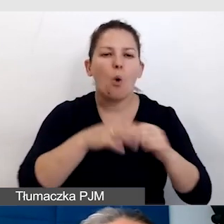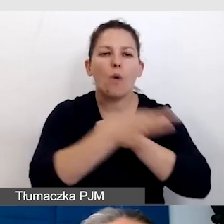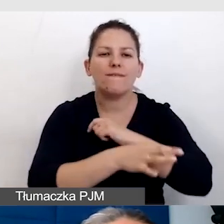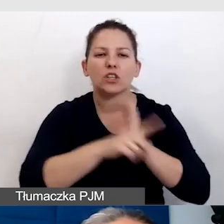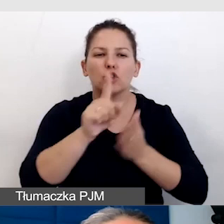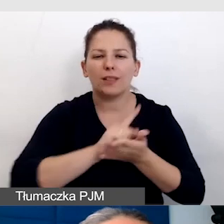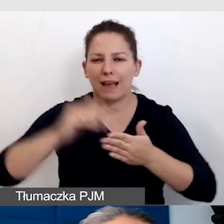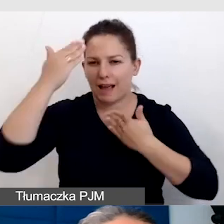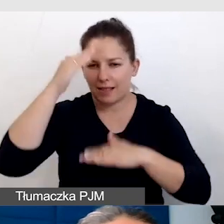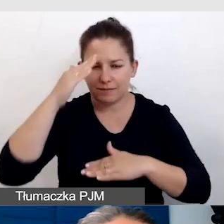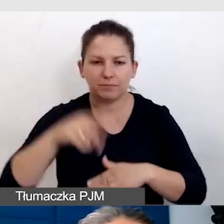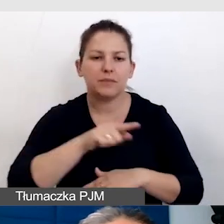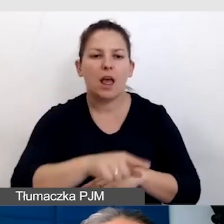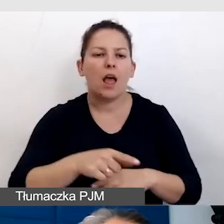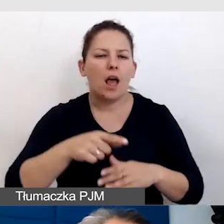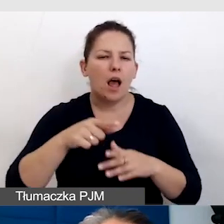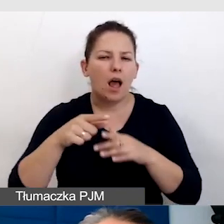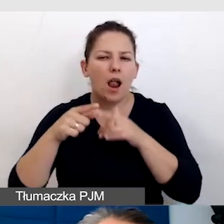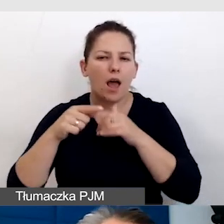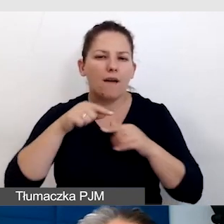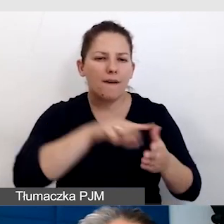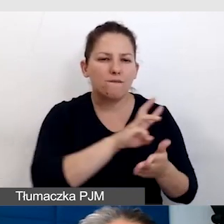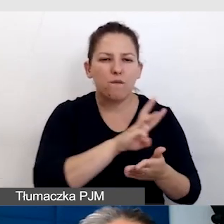lewy dolny róg to adres naszej strony internetowej